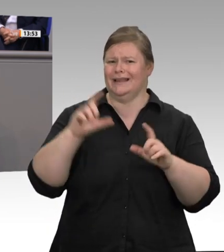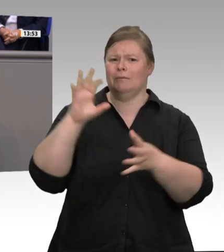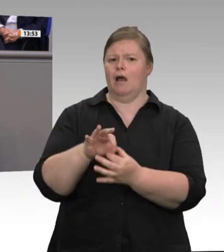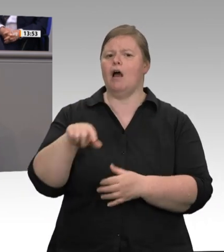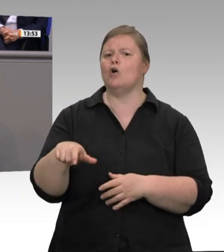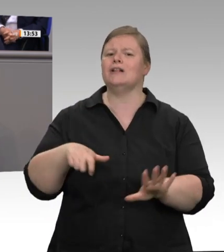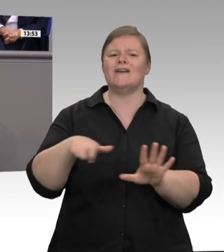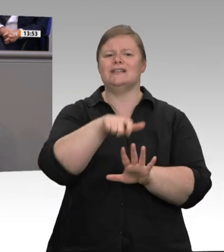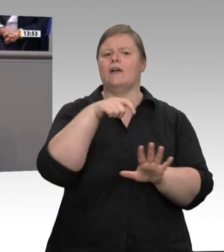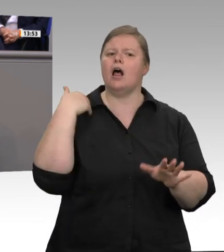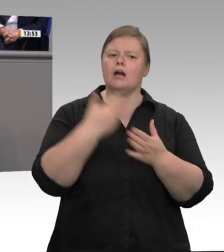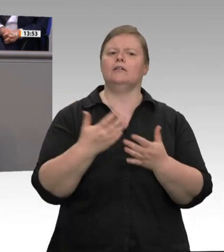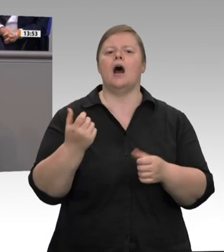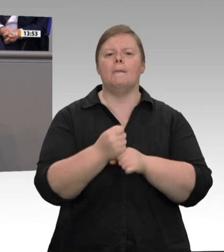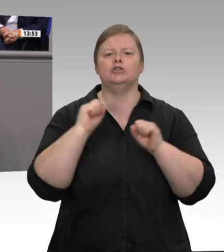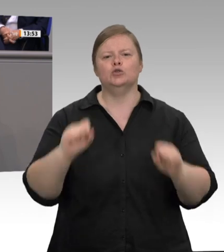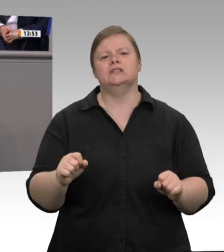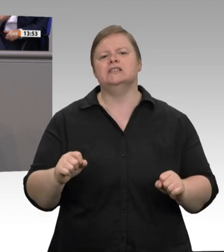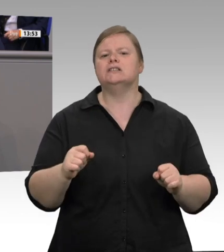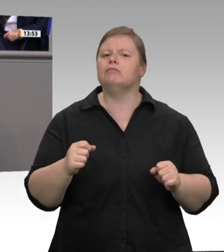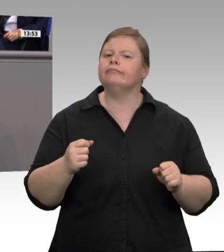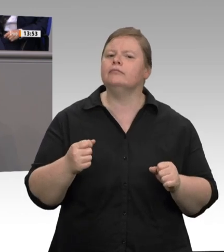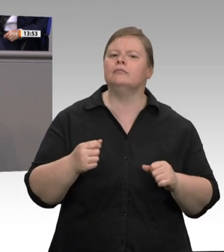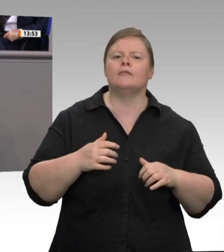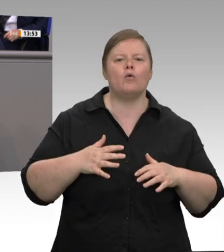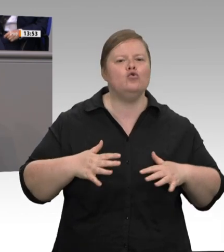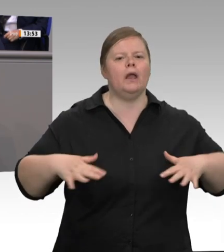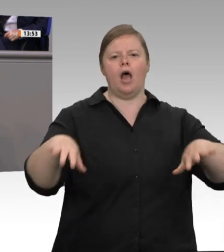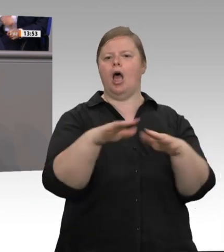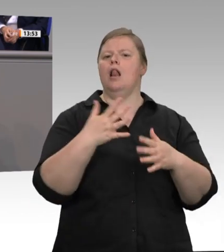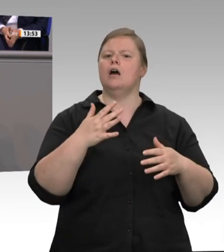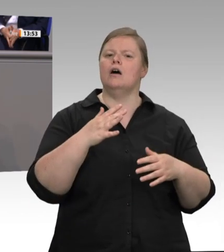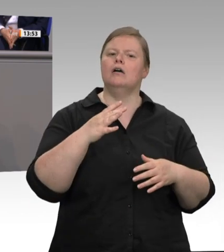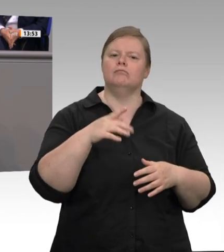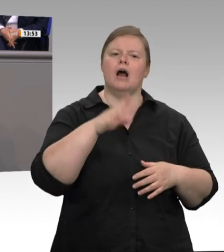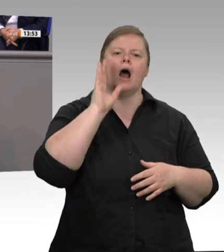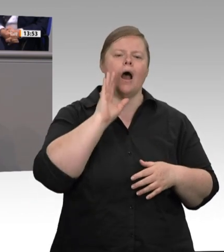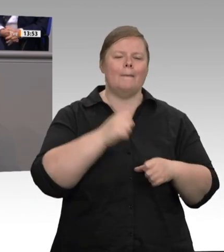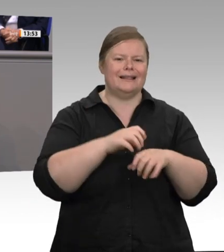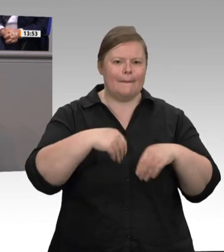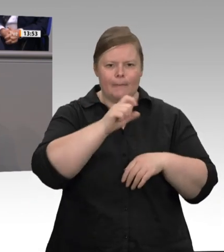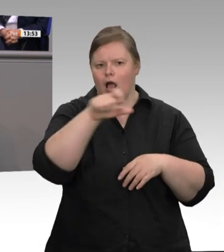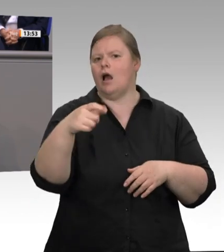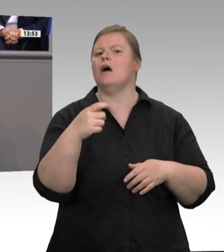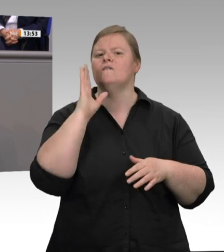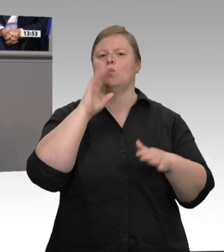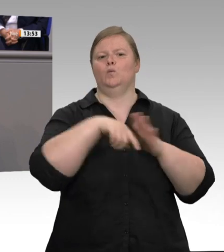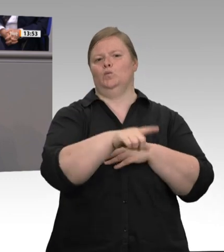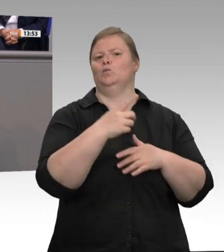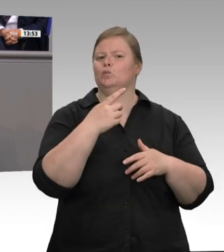habe Bilder von Wohnungen zu Gesicht bekommen, die wirklich in einem erbärmlichen Zustand